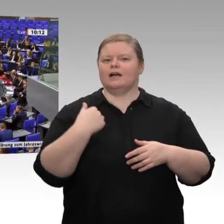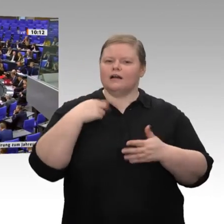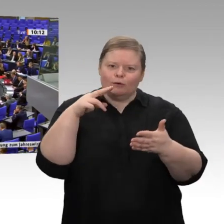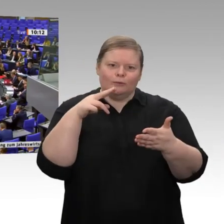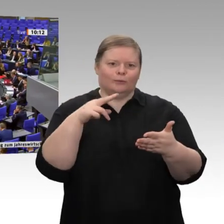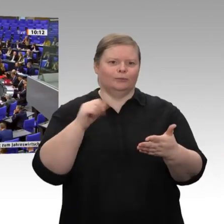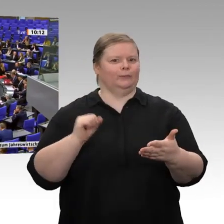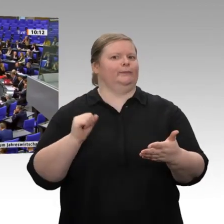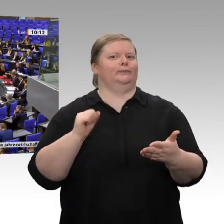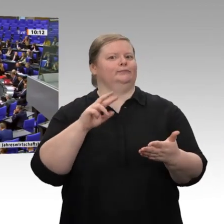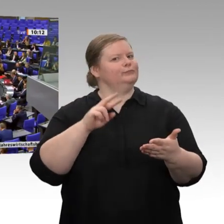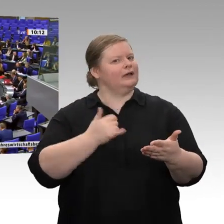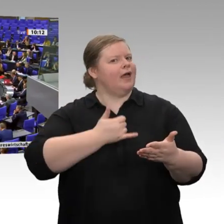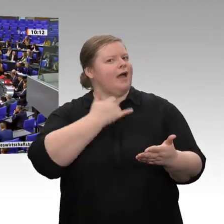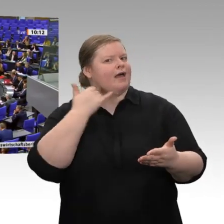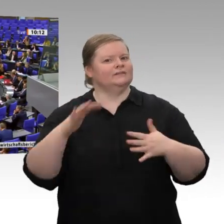natürlich extra „bestaunen wir“; denn es ist